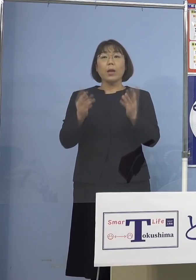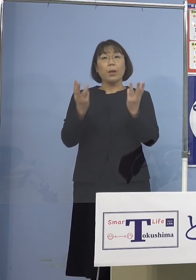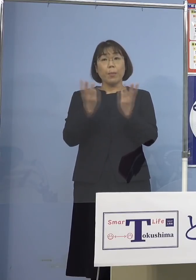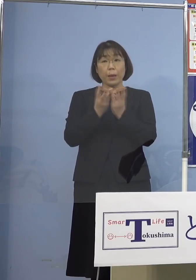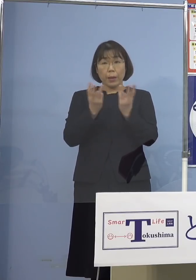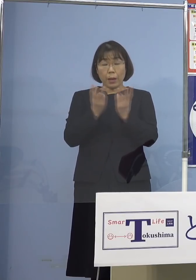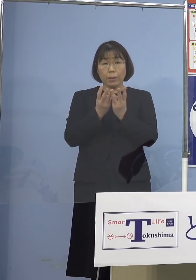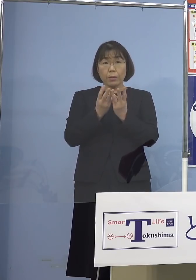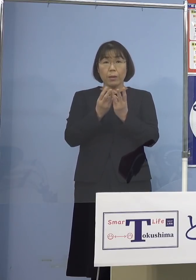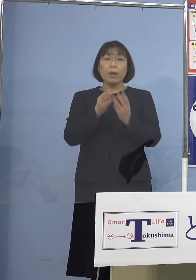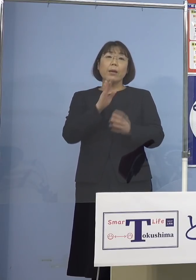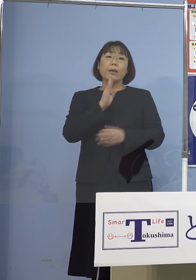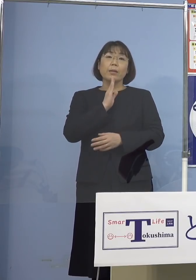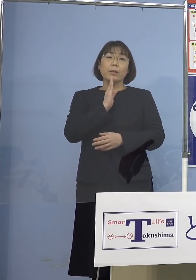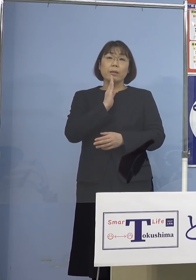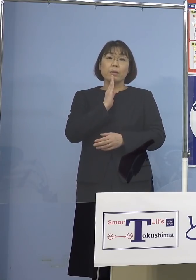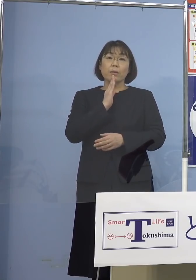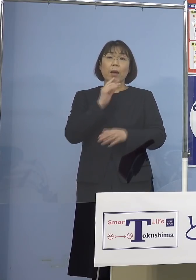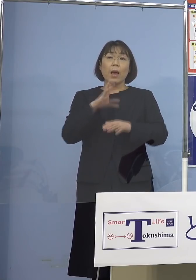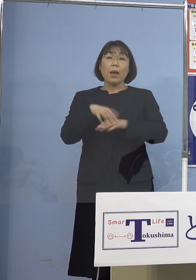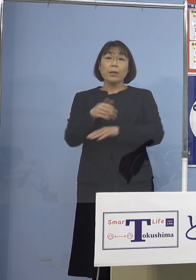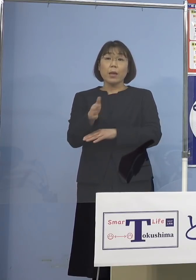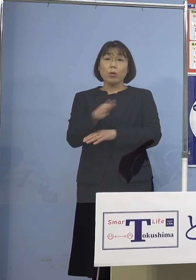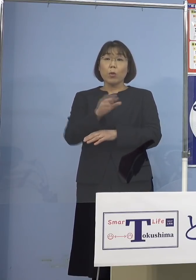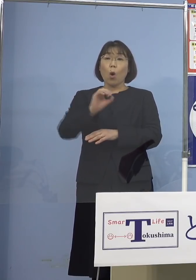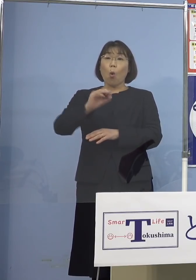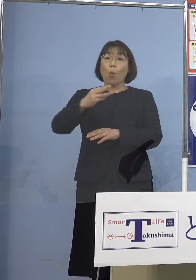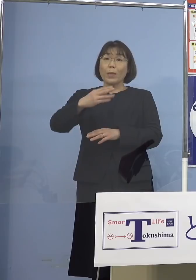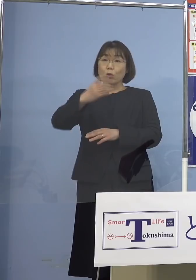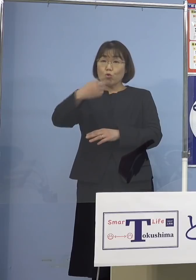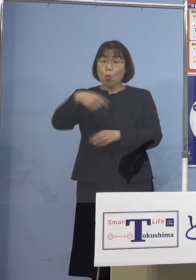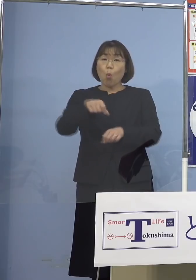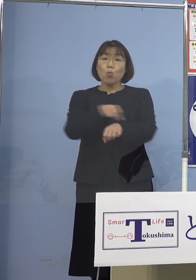実は最初から この「オミクロン株」の特性を見て